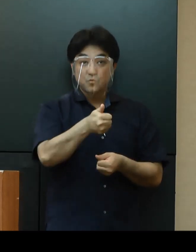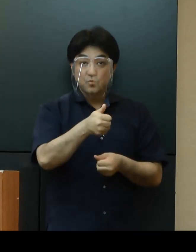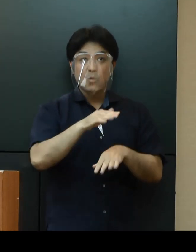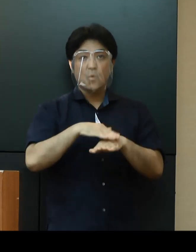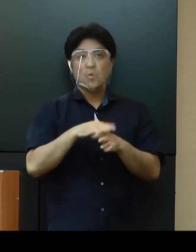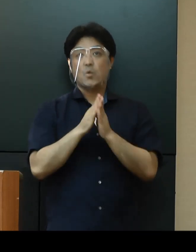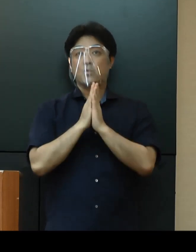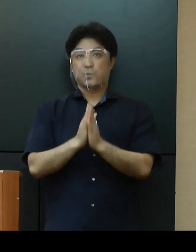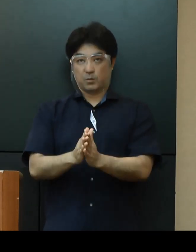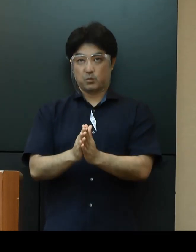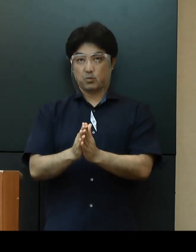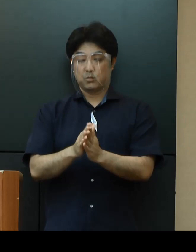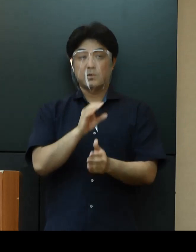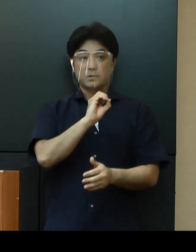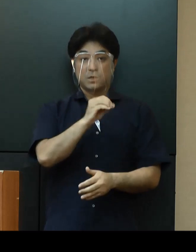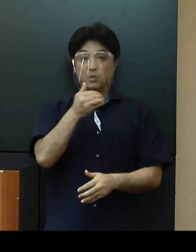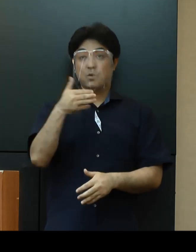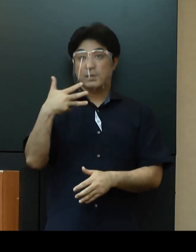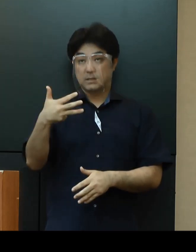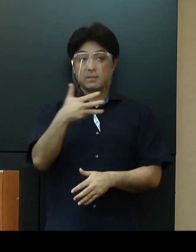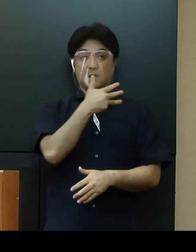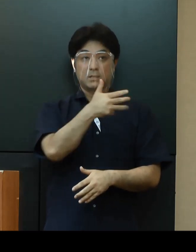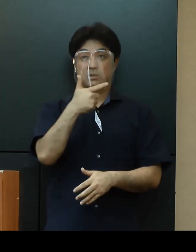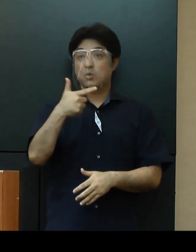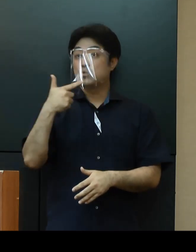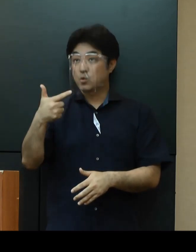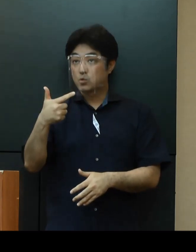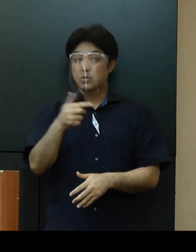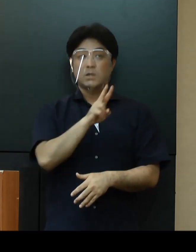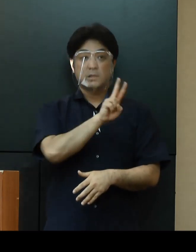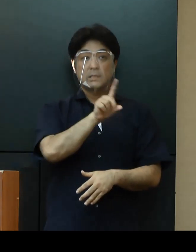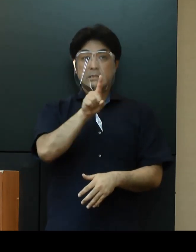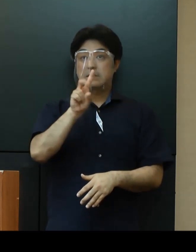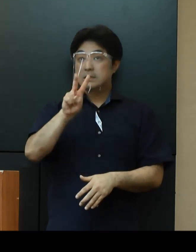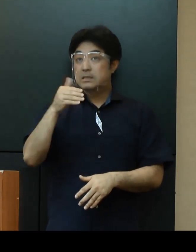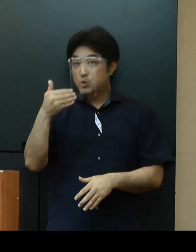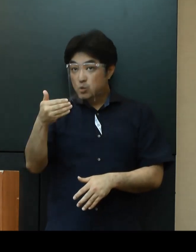コールセンターは098-866-2129となっております